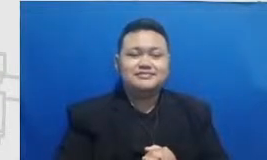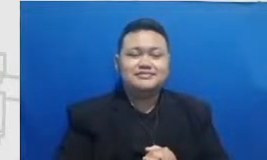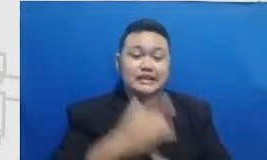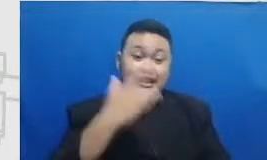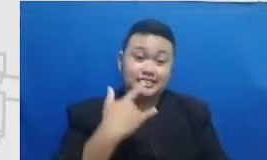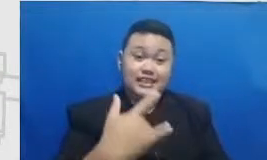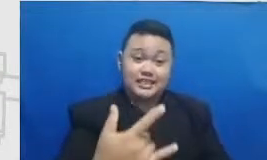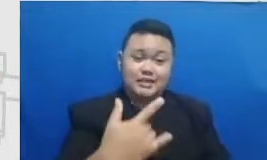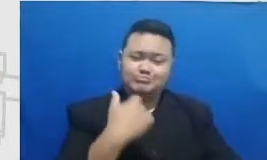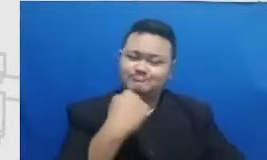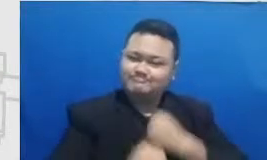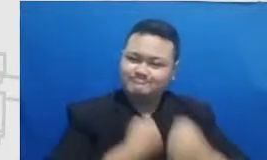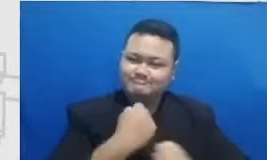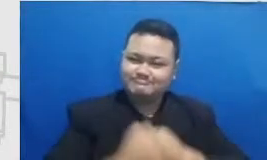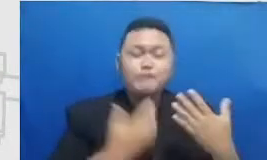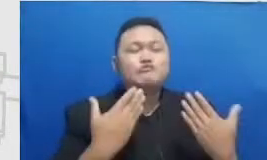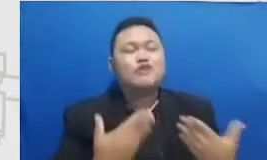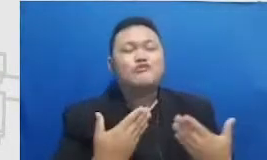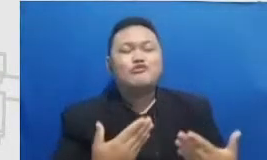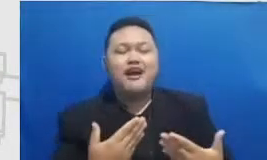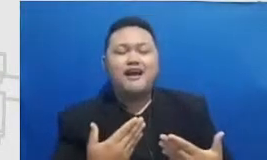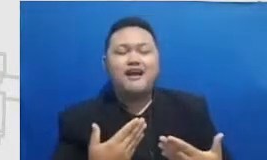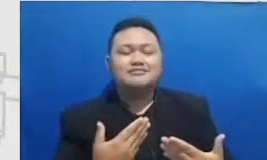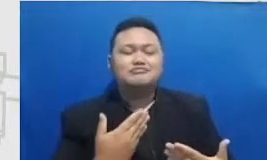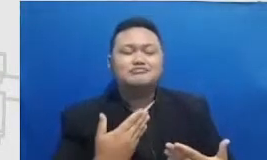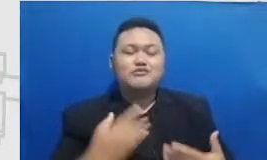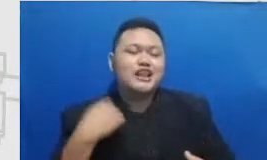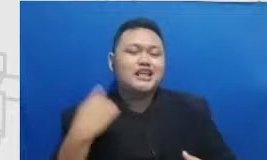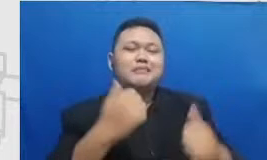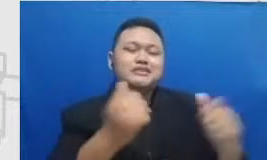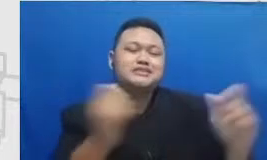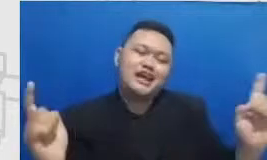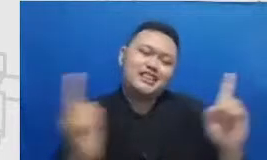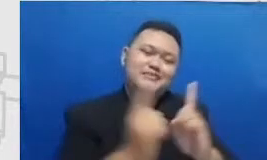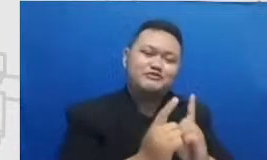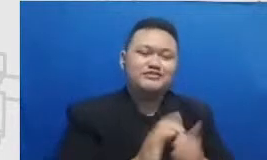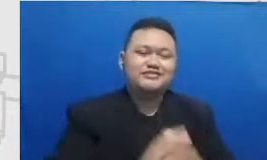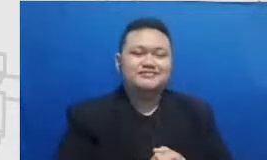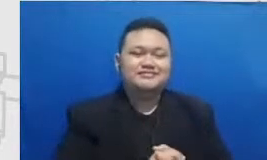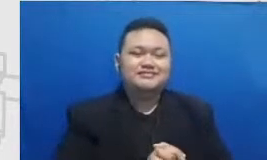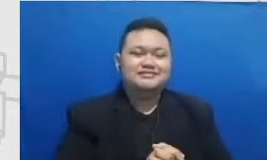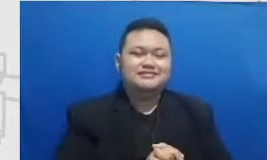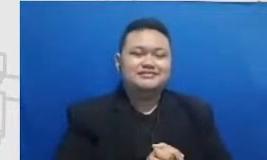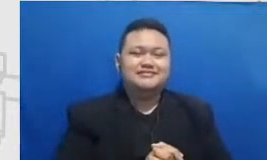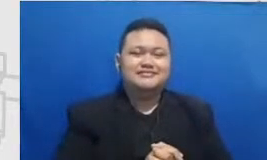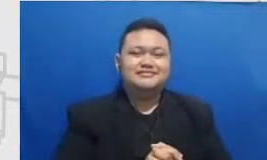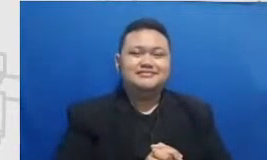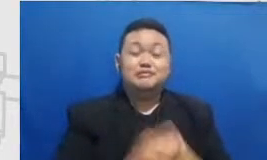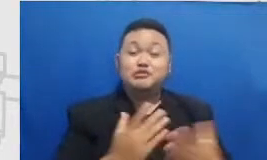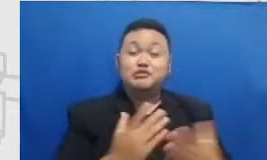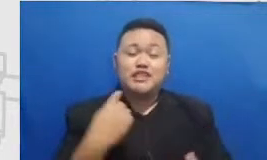kita bisa busway pada saat kita yang mudik nanti bisa bertahun-tahun karena tumpangi harus cepat